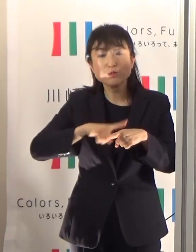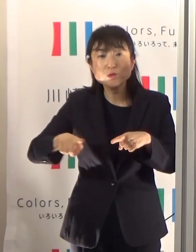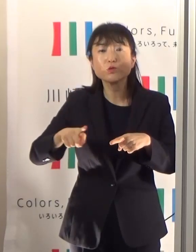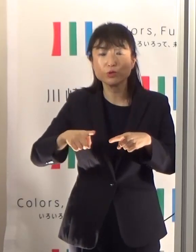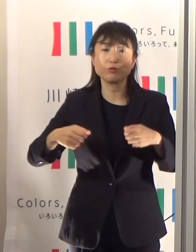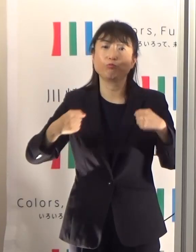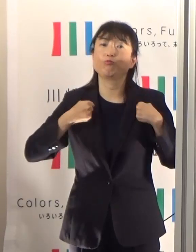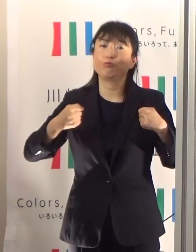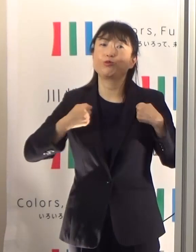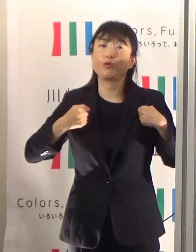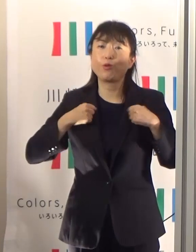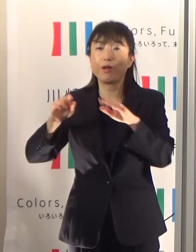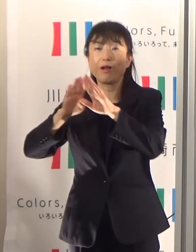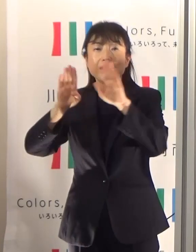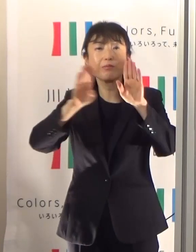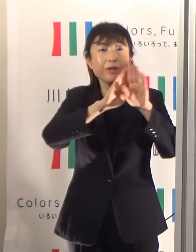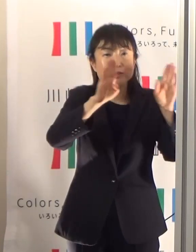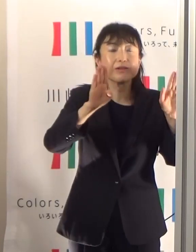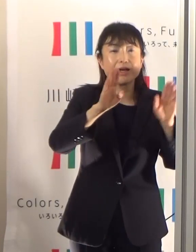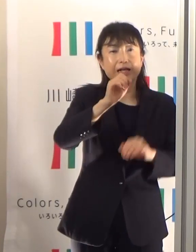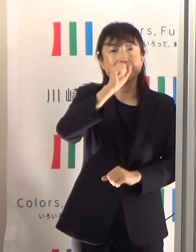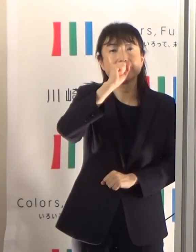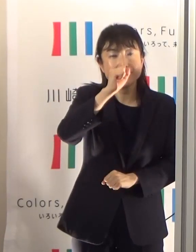熱中症予防になると言われておりますので